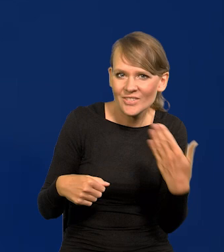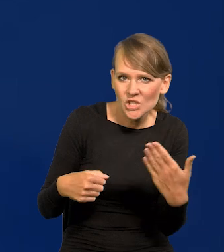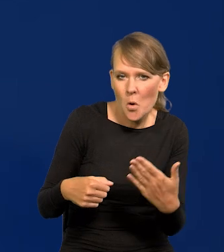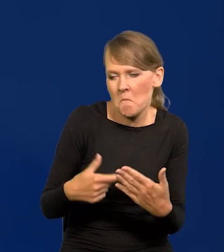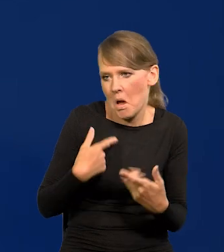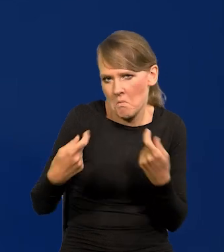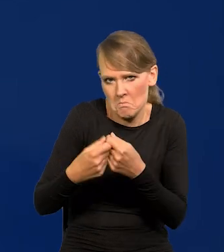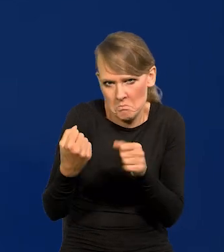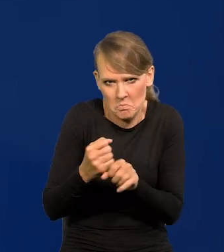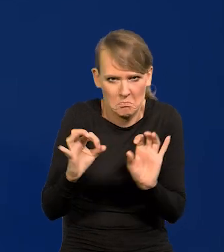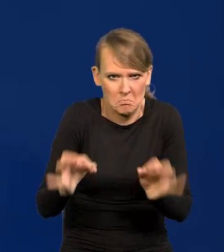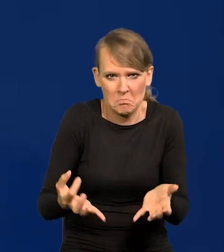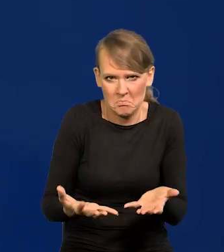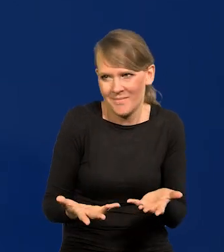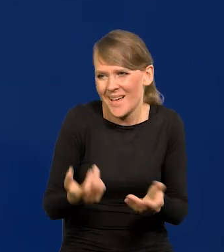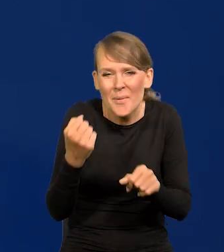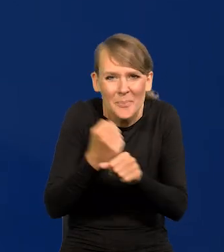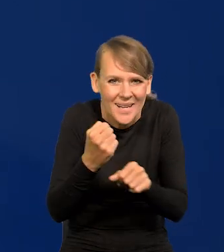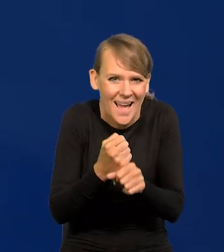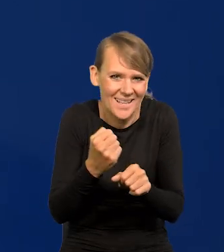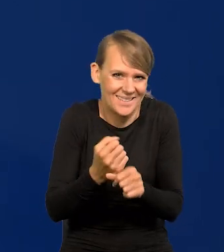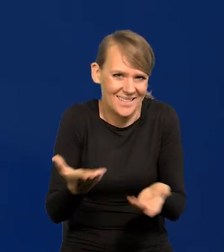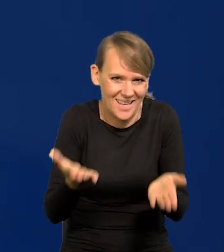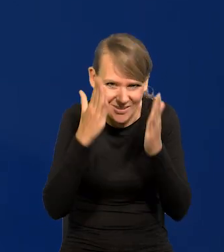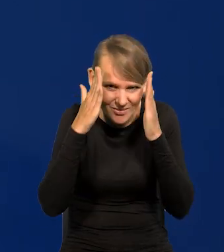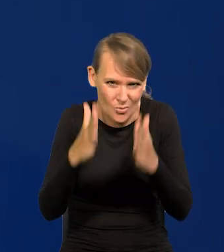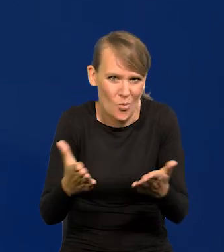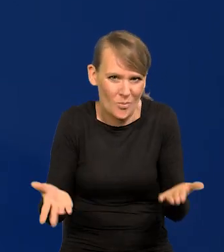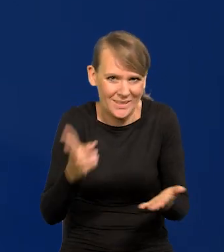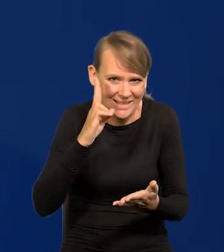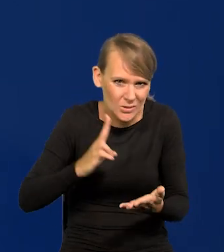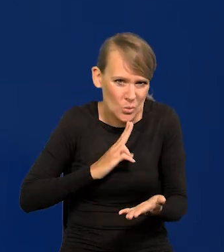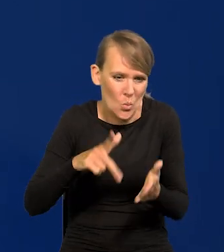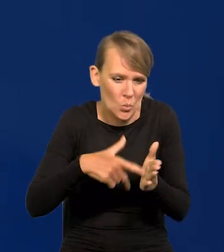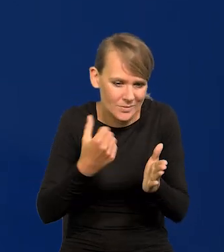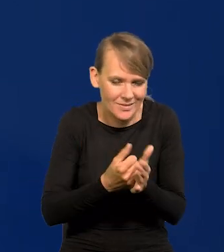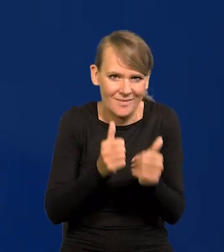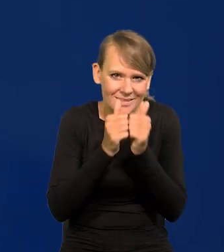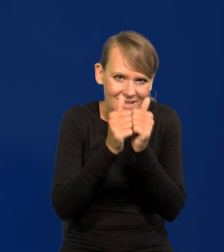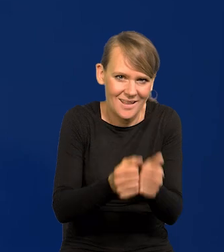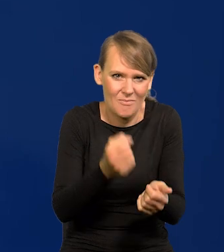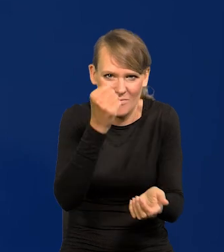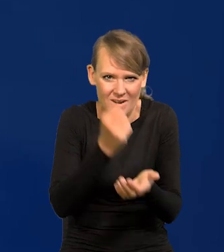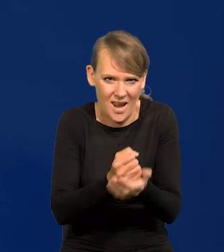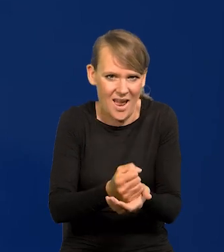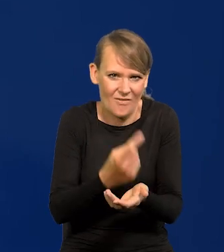Praca to praca, instytucja to instytucja, ustawa, zadania, prawo to jest jedno,